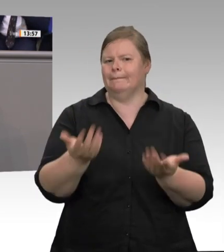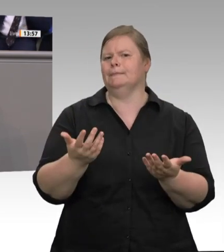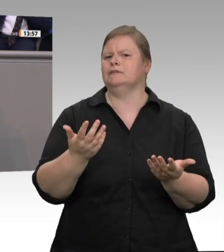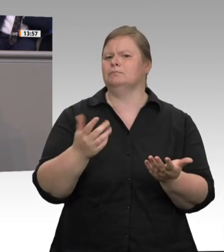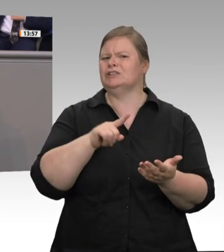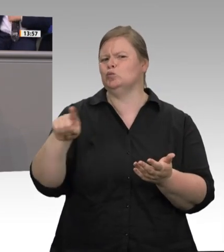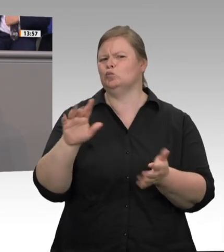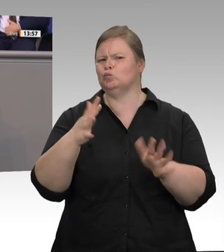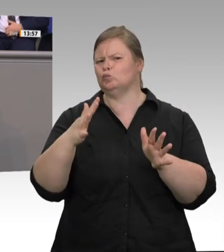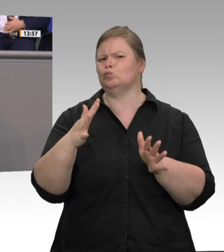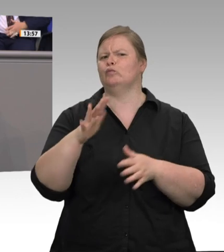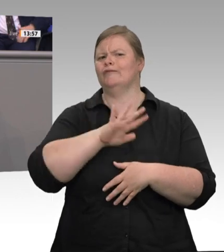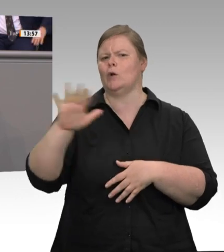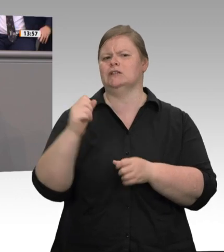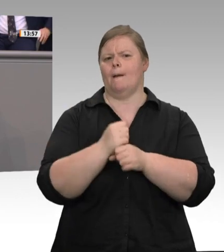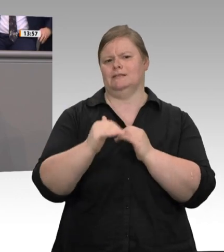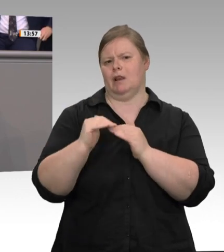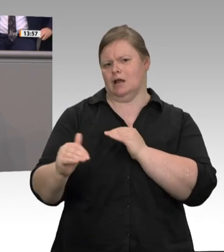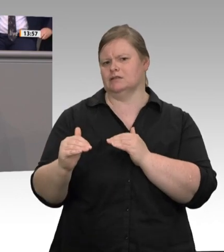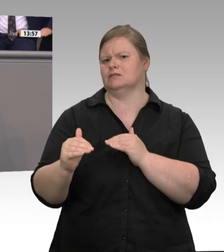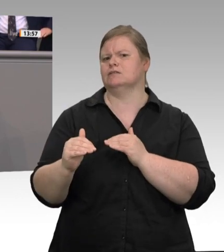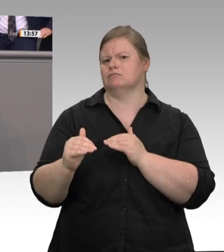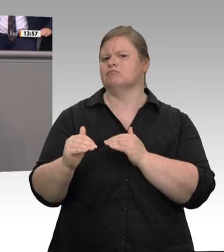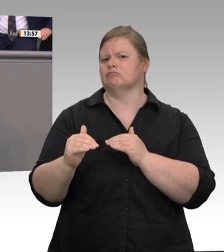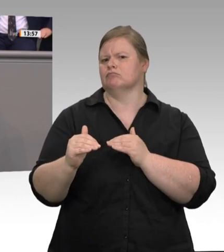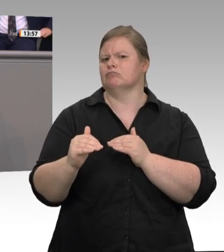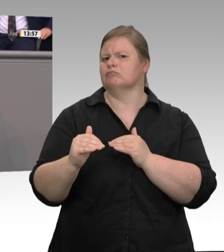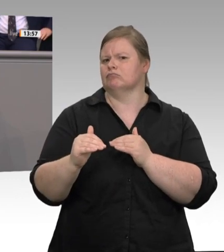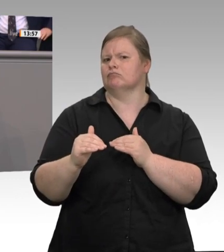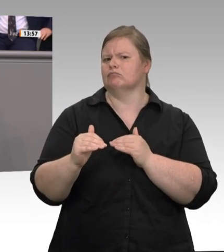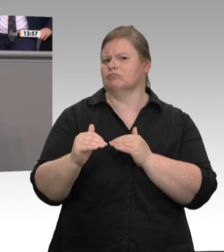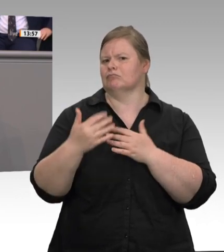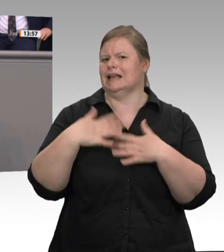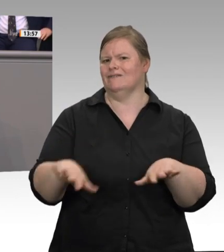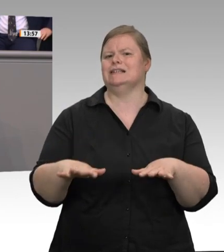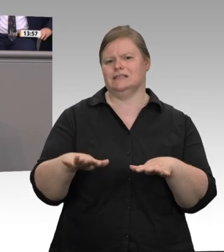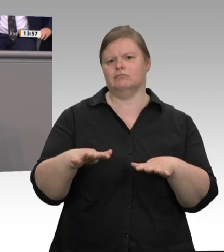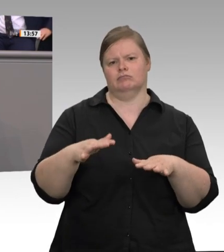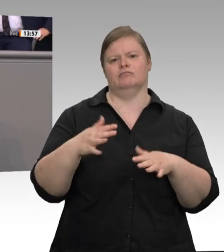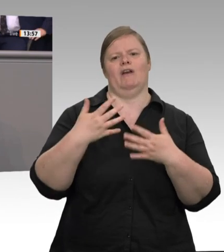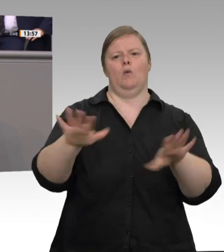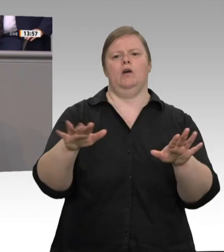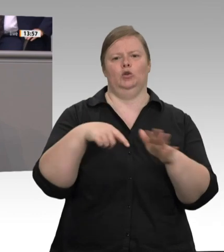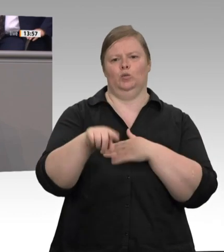Grab umdrehen würde. Wir müssen diesen Dumpingwettbewerb jetzt beenden, und zwar schnell.